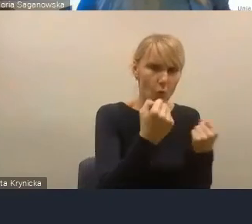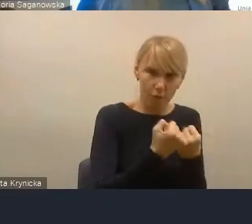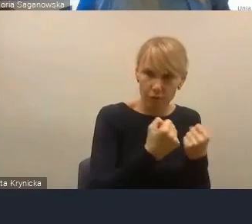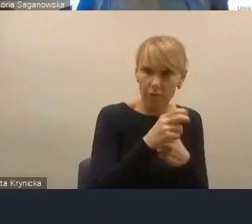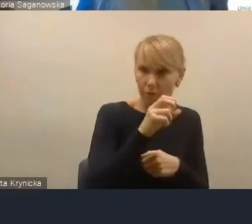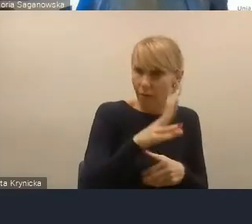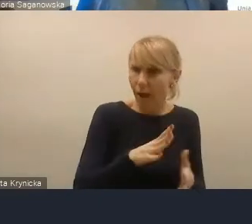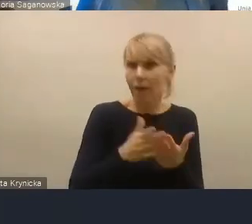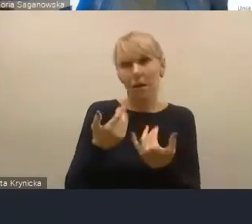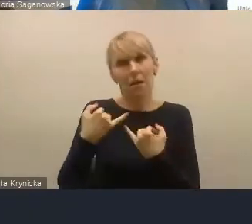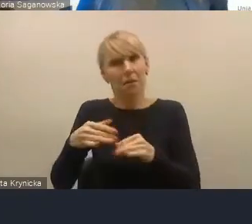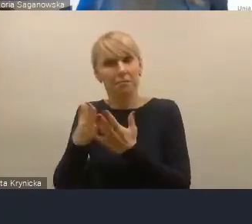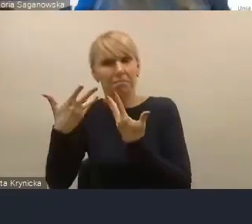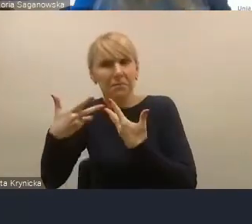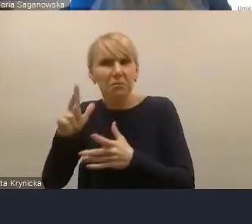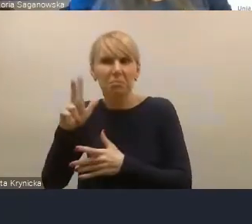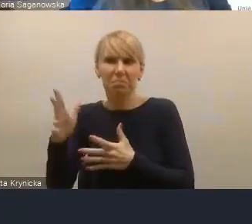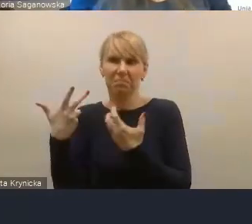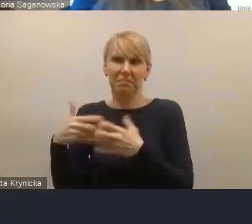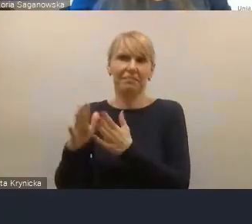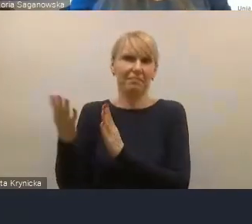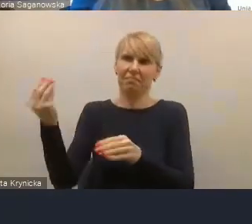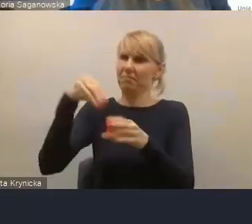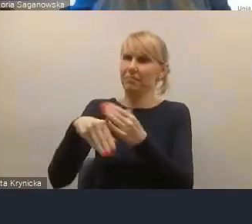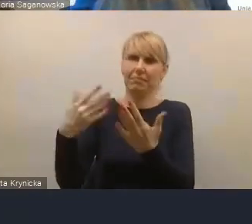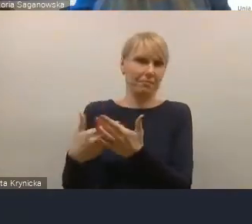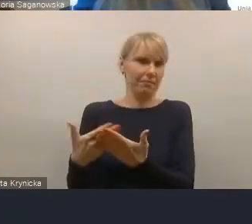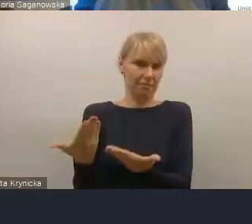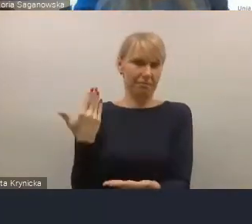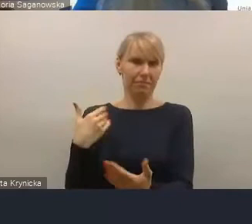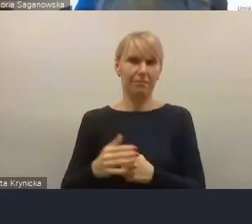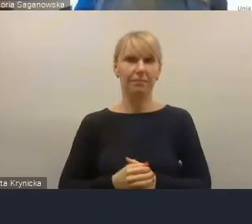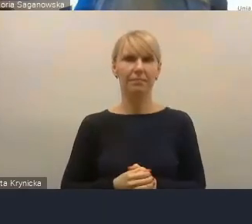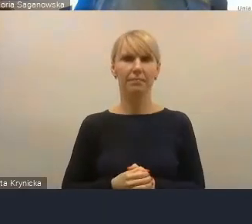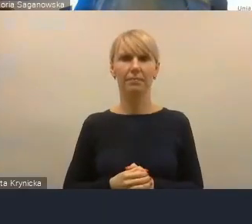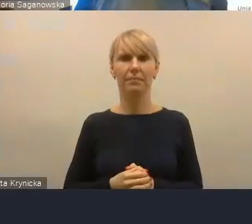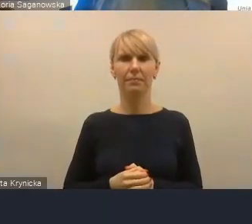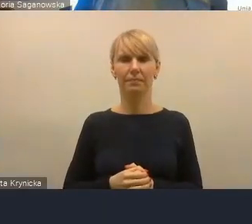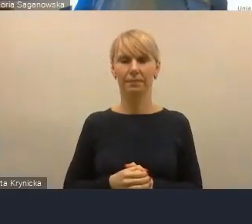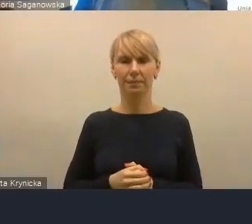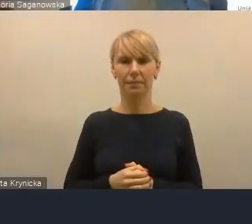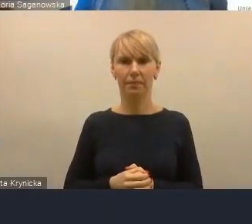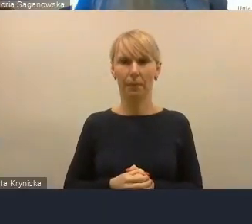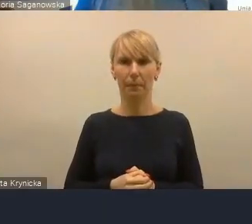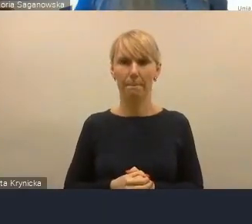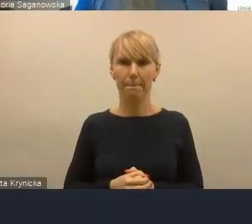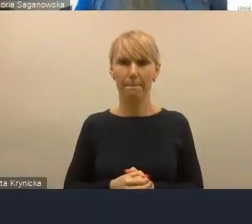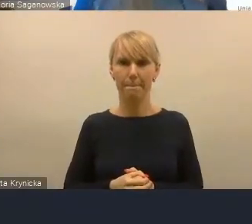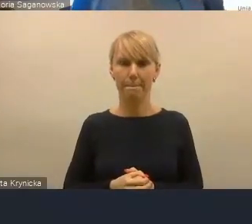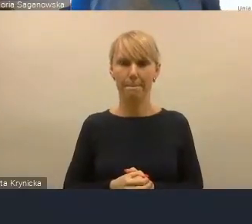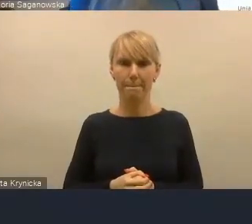które warto by pokazać w jakichś opracowaniach.